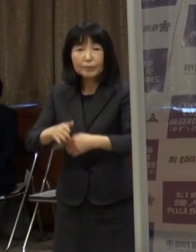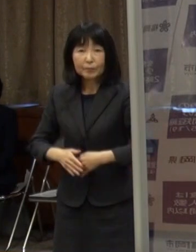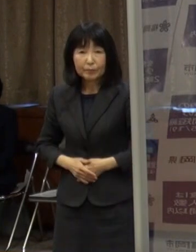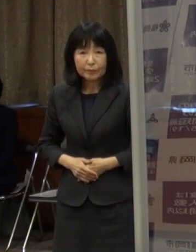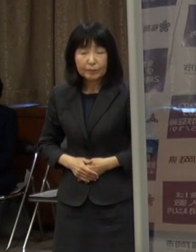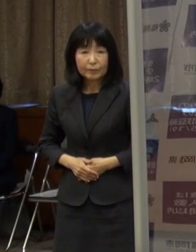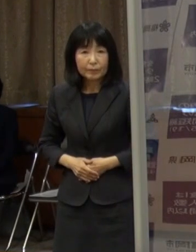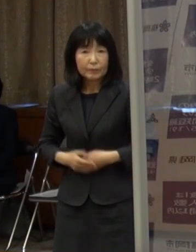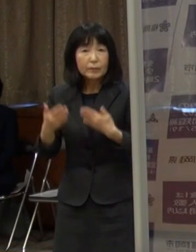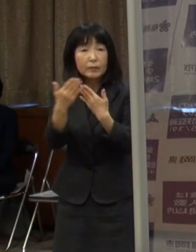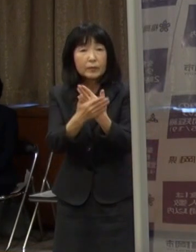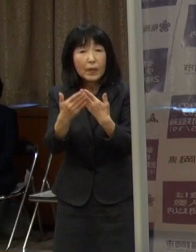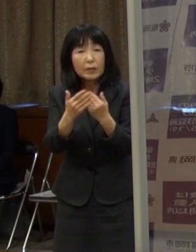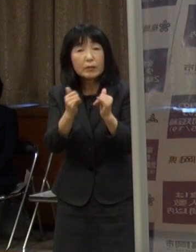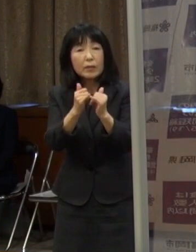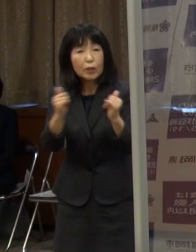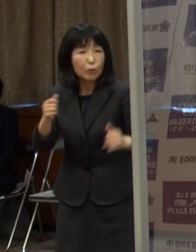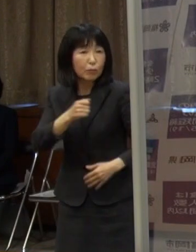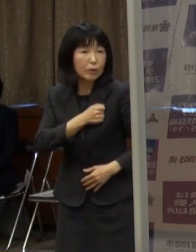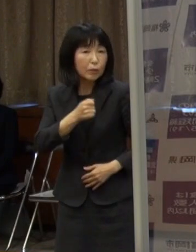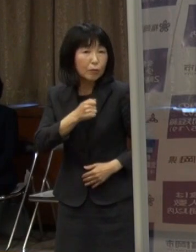大切な人の命を守りましょう